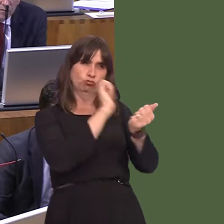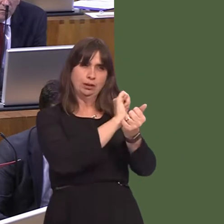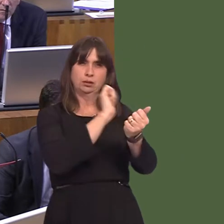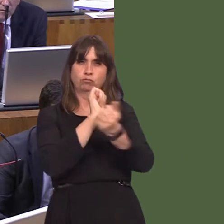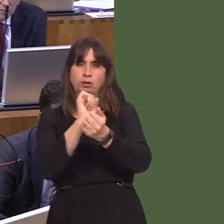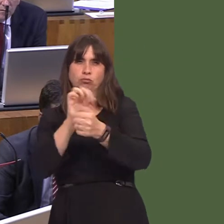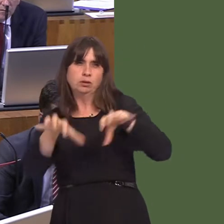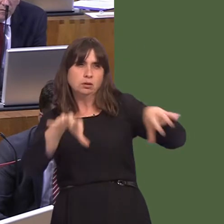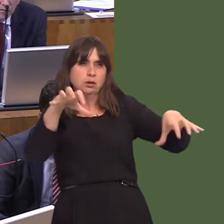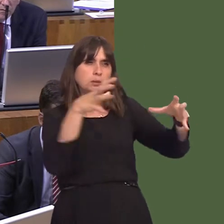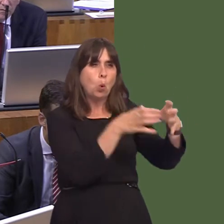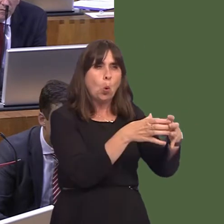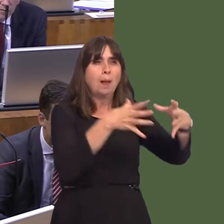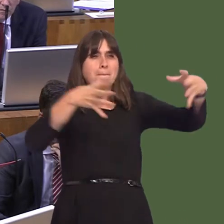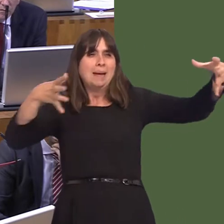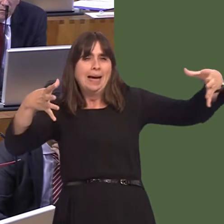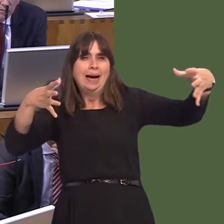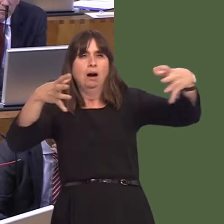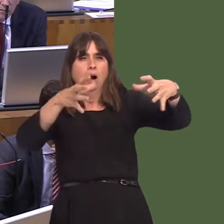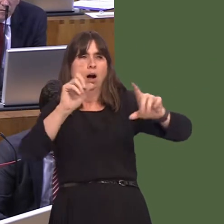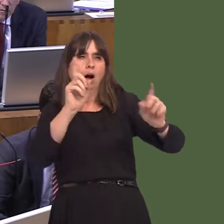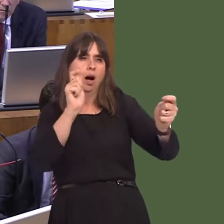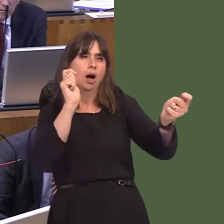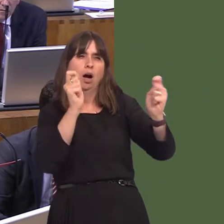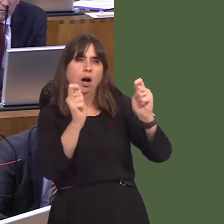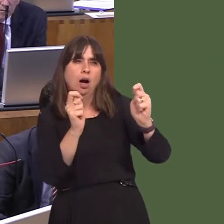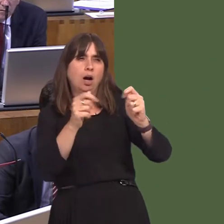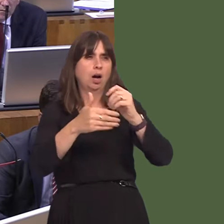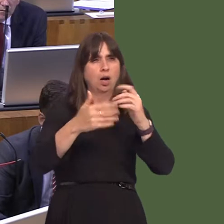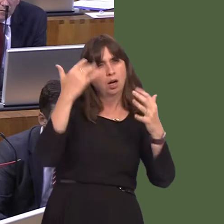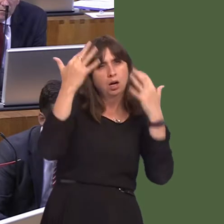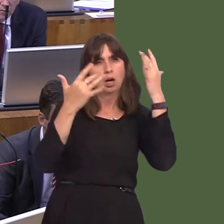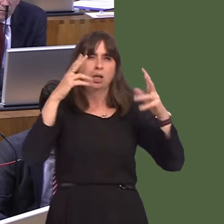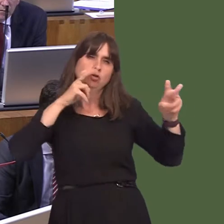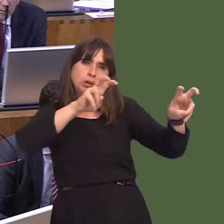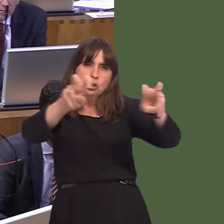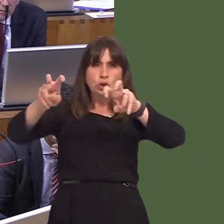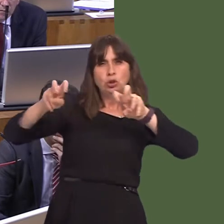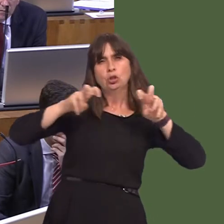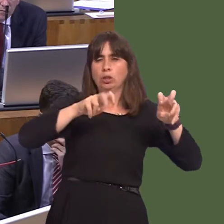their sizes, their success in terms of reforming prisoners, and that's all an important part